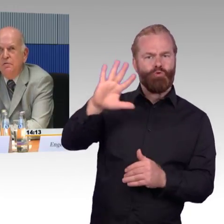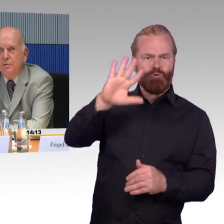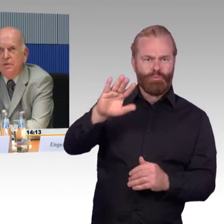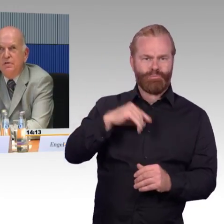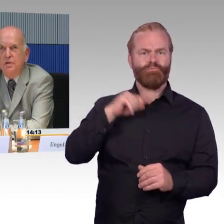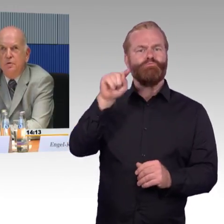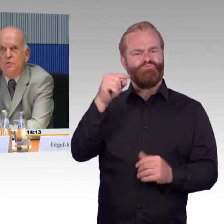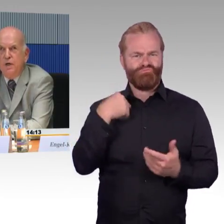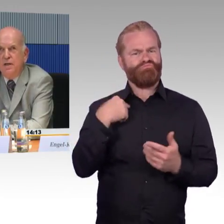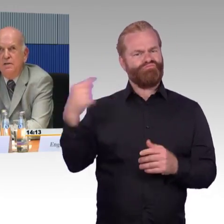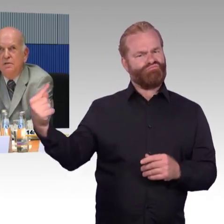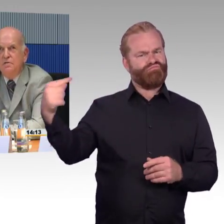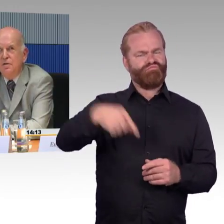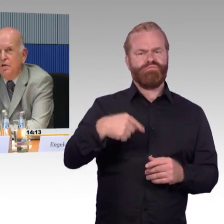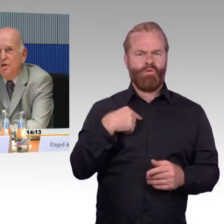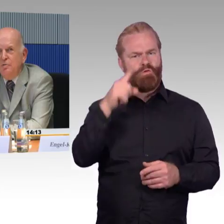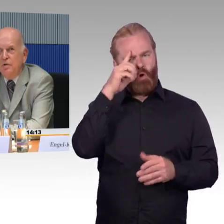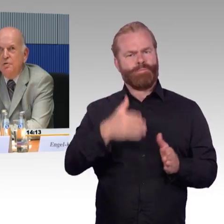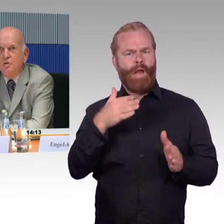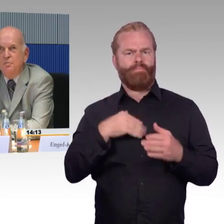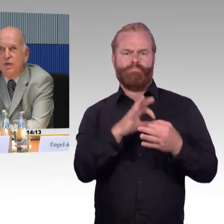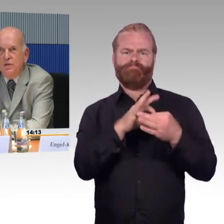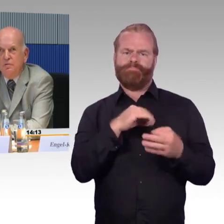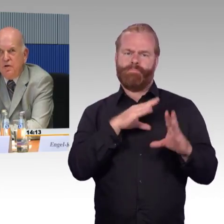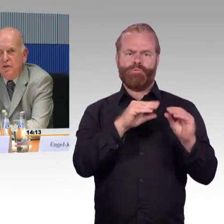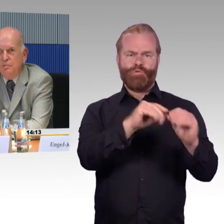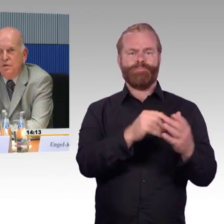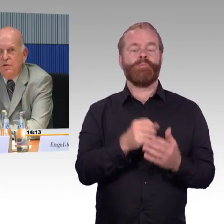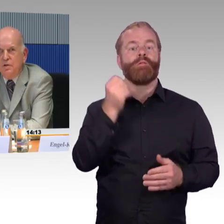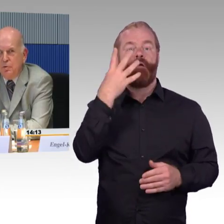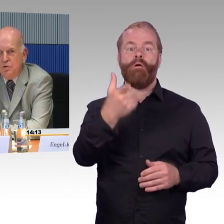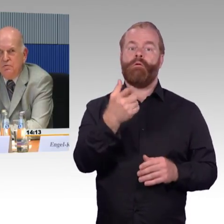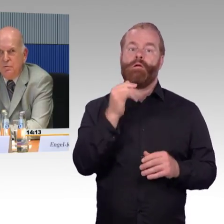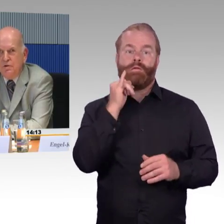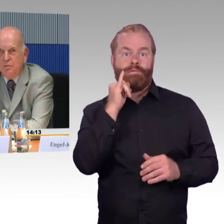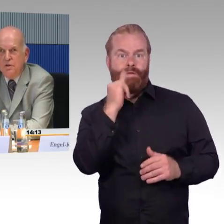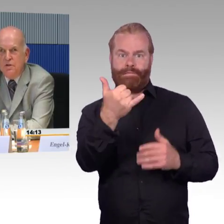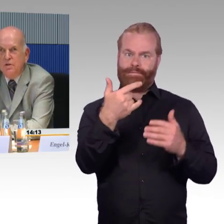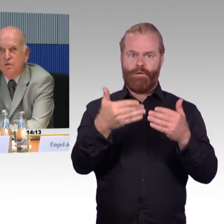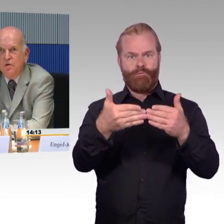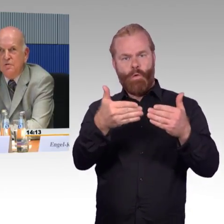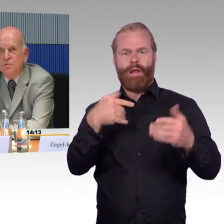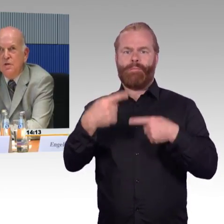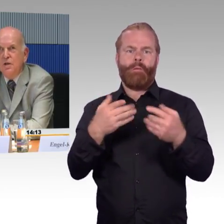Die Website der Deutschen Bahn ist immer noch nicht barrierefrei im Sinne der Bundesinformationstechnikverordnung.